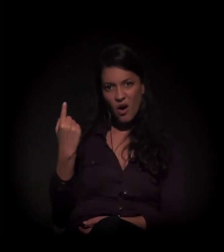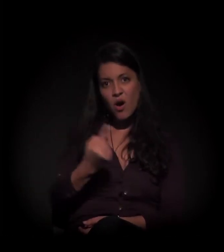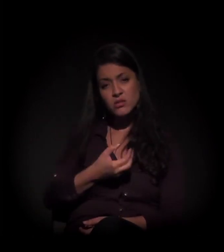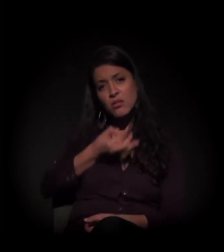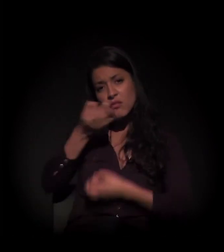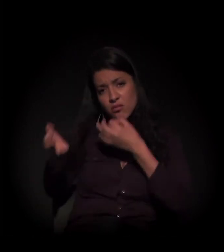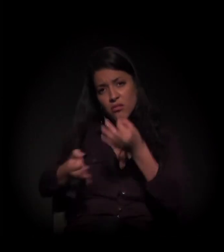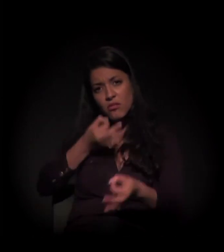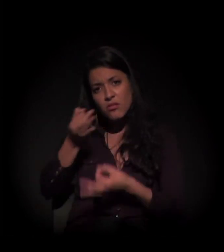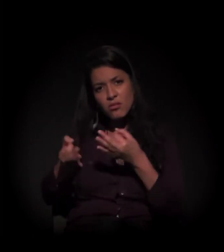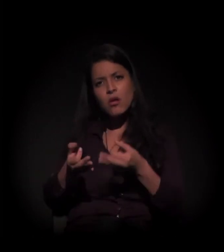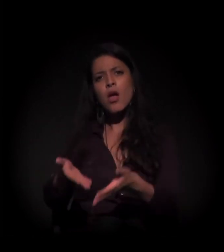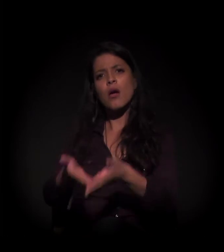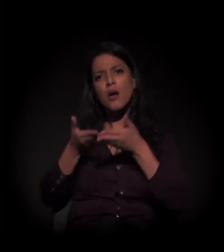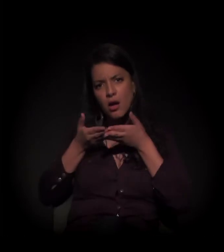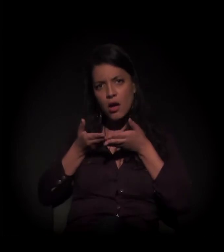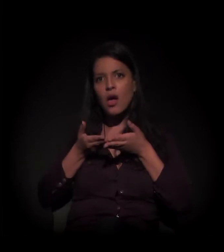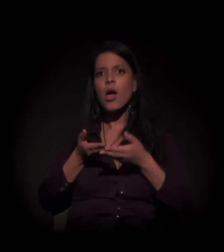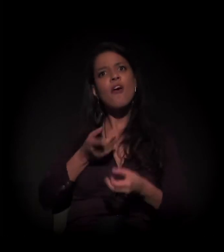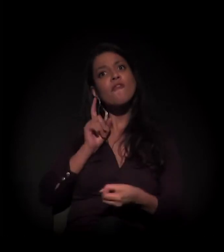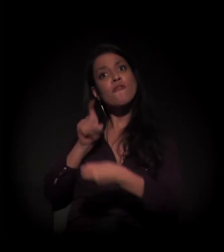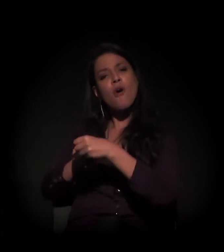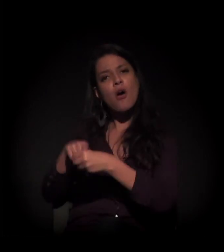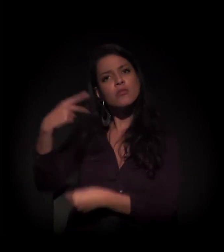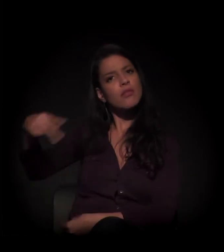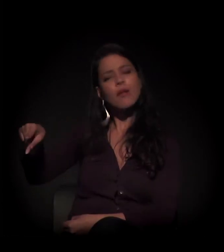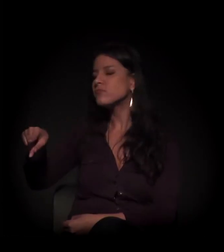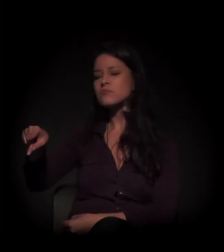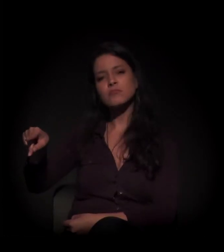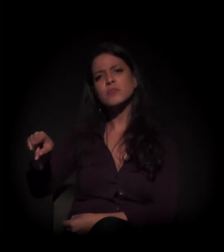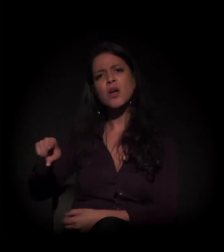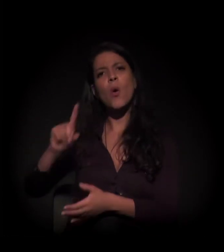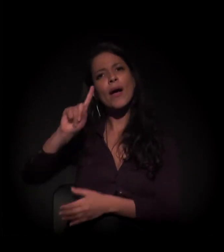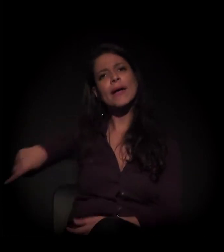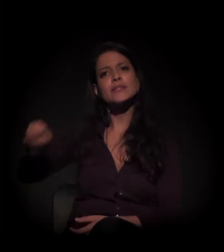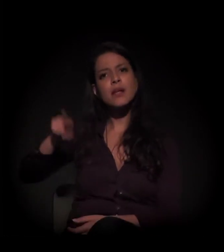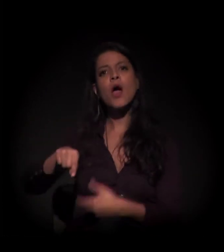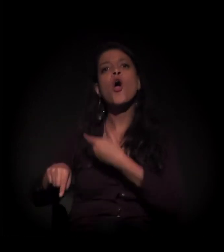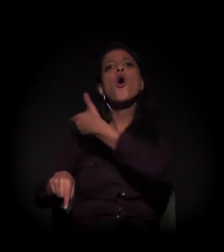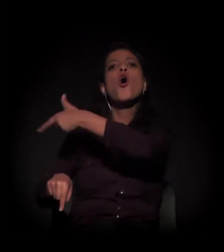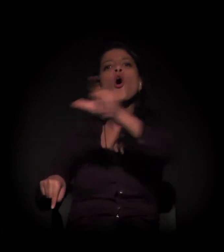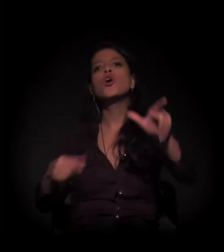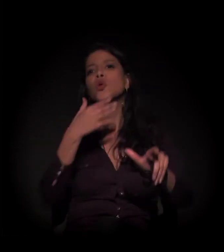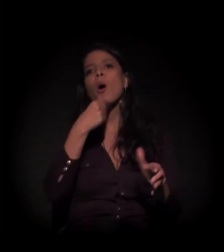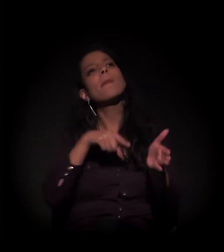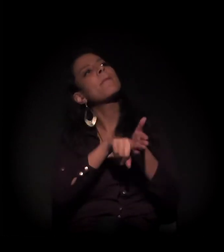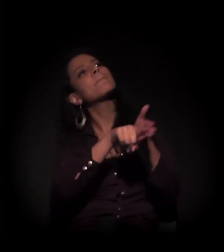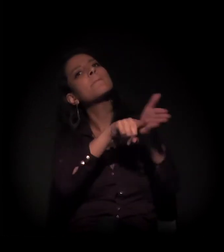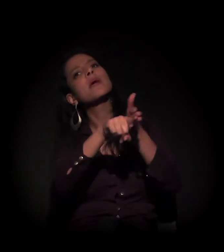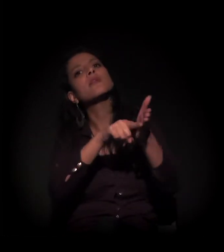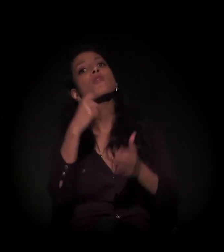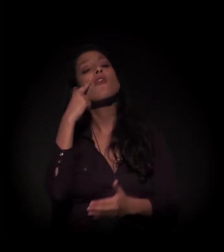sugerindo que suspendam a reintegração de posse, que arrumem outro perito para contrapor